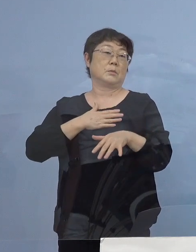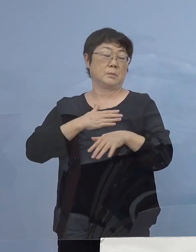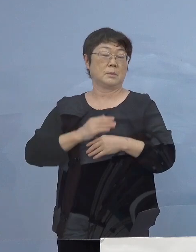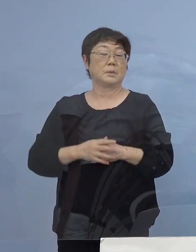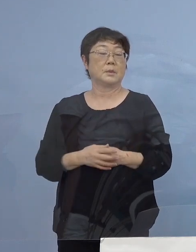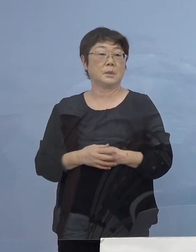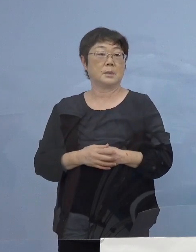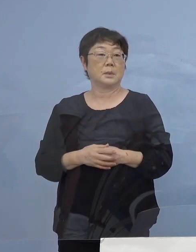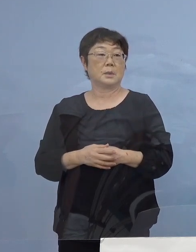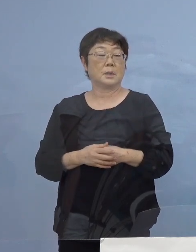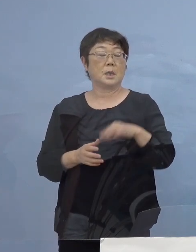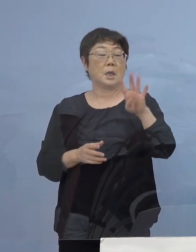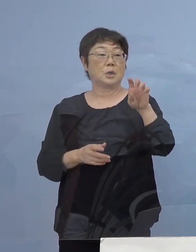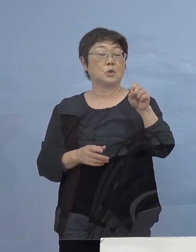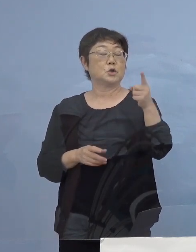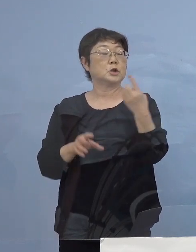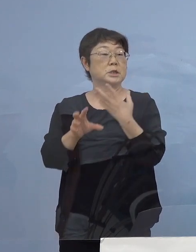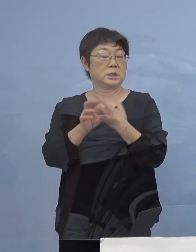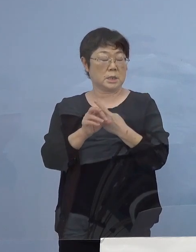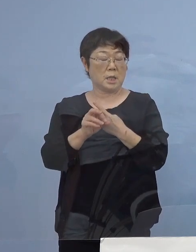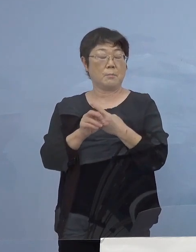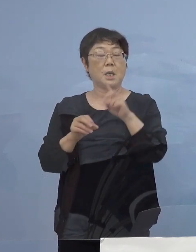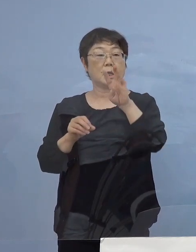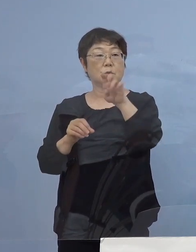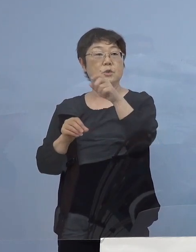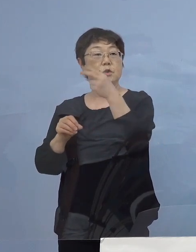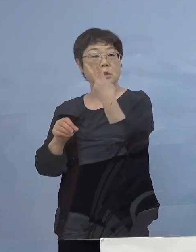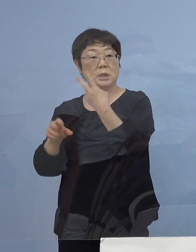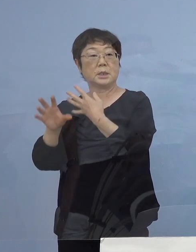次に41（例目）、42（例目） 二つの事案につきましては